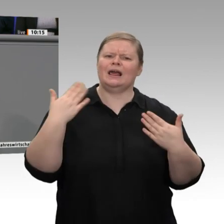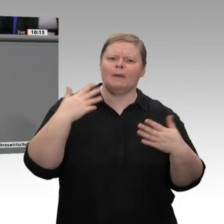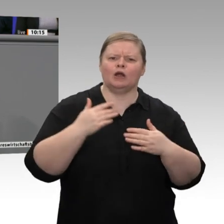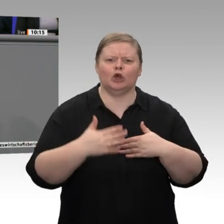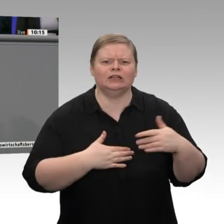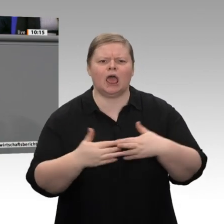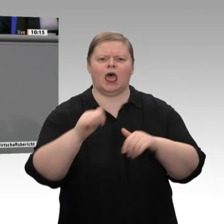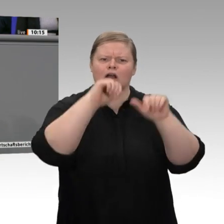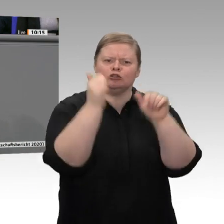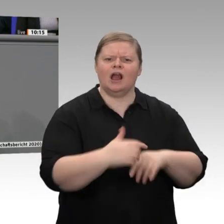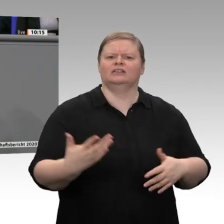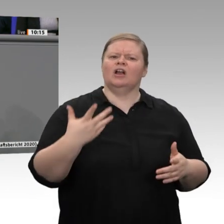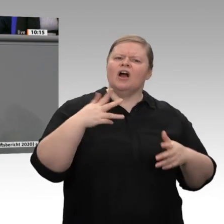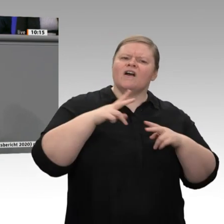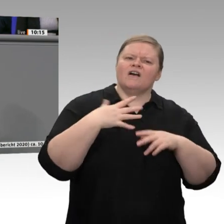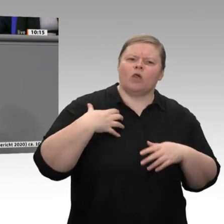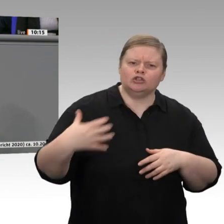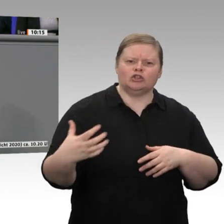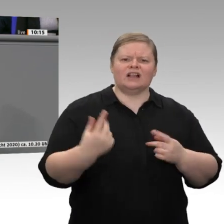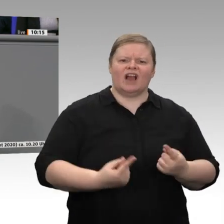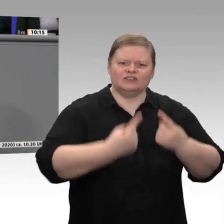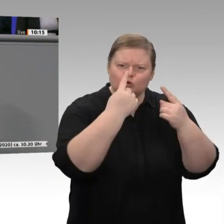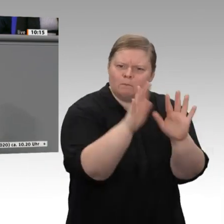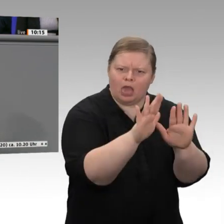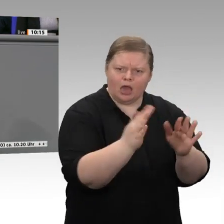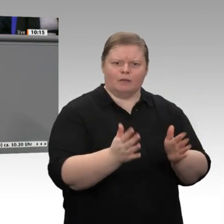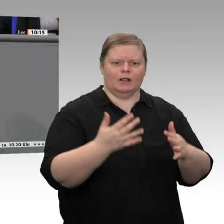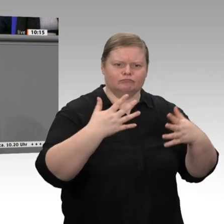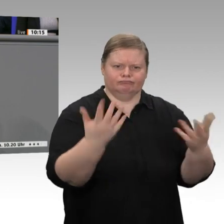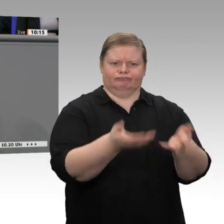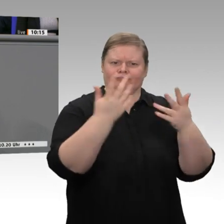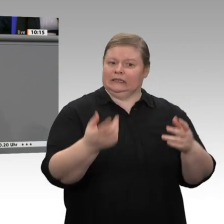ungleichen Vermögensverteilung nicht sinnvoll, auch den sozialen Umbau der Wirtschaft mitzudenken?